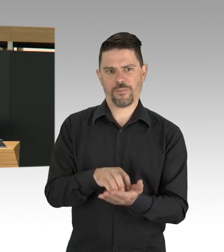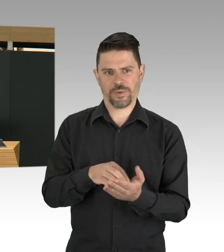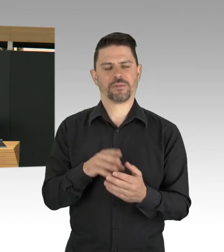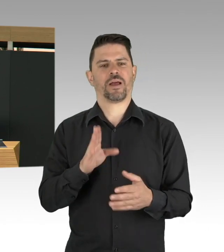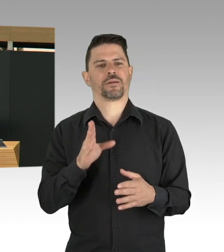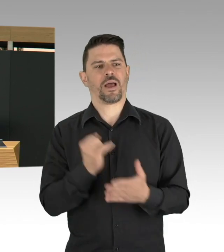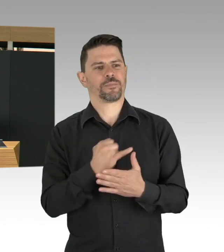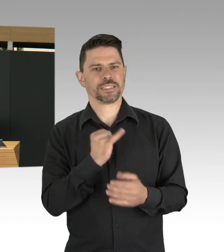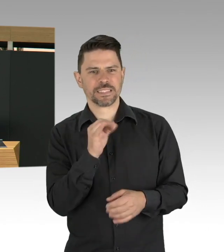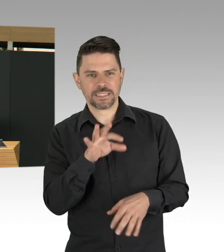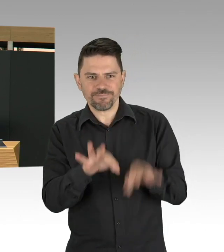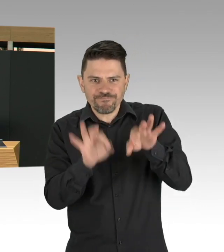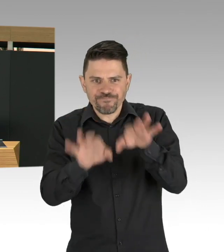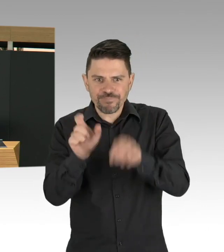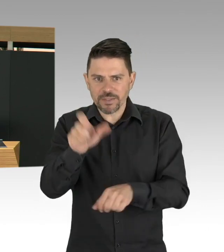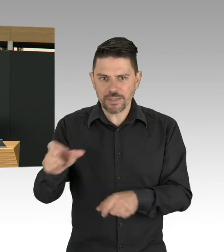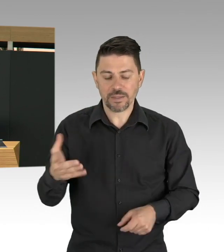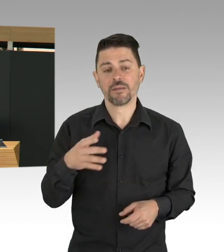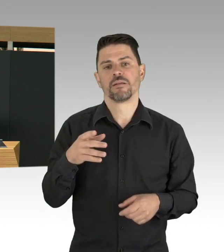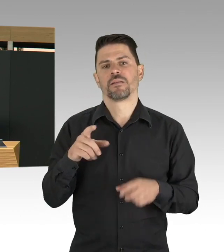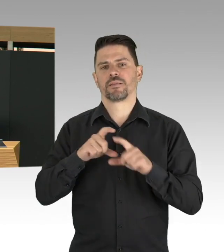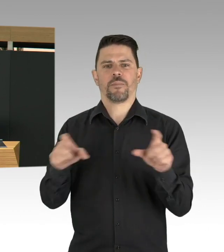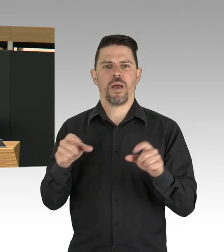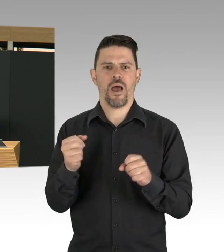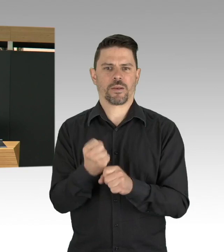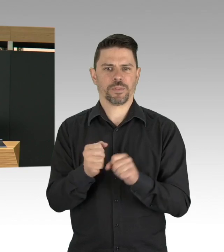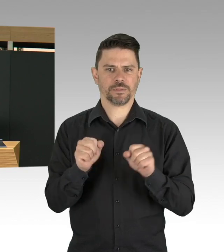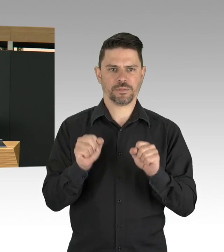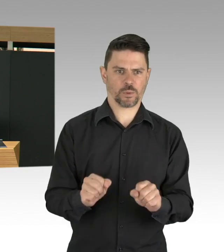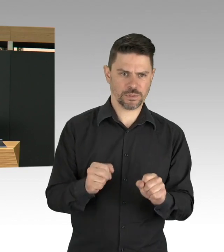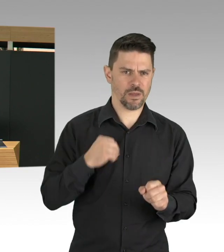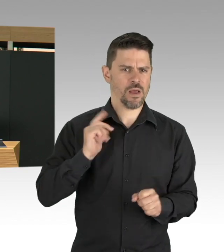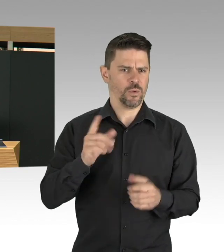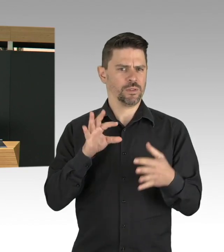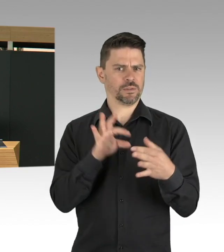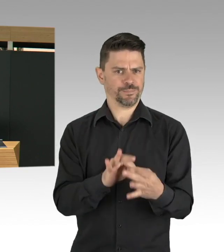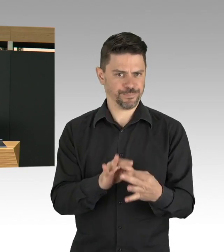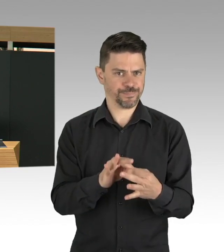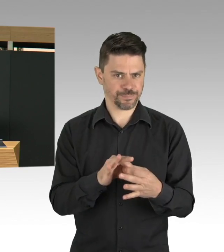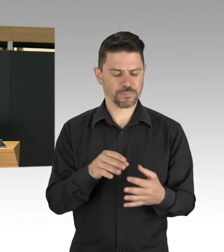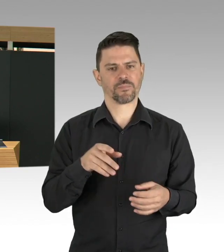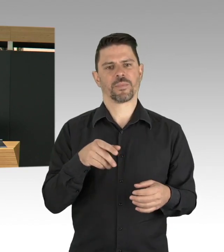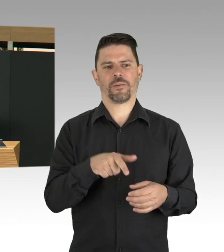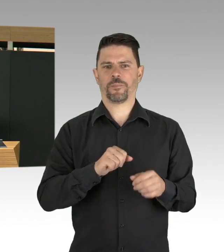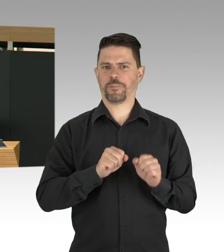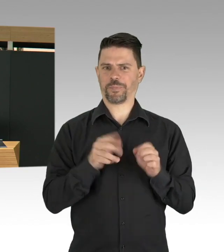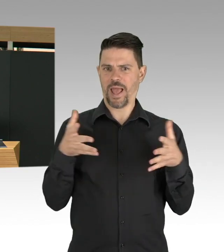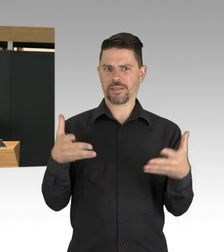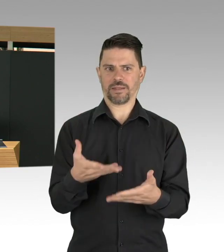und von jedem der für eine Institution Verantwortung trägt, eine Gefahrenanalyse zu machen und diese Arbeitsschutzmaßnahmen auch einzuhalten.